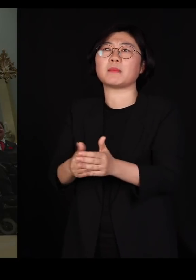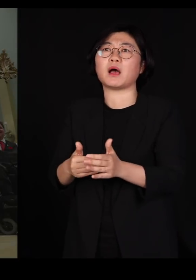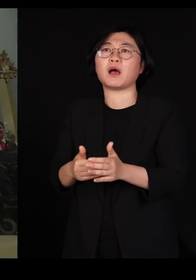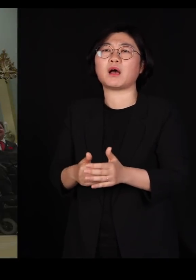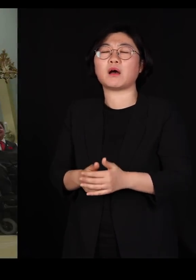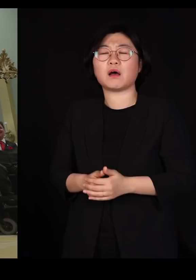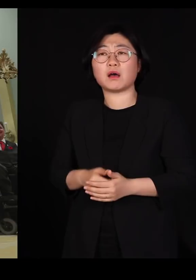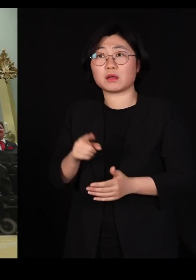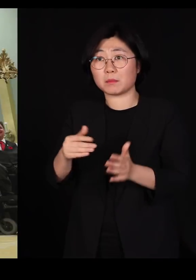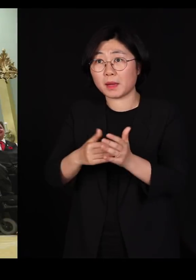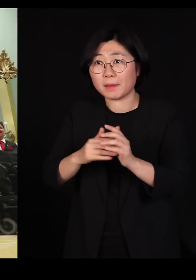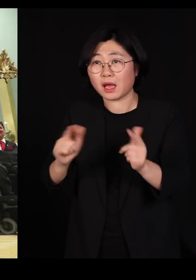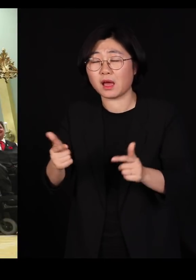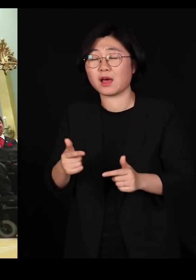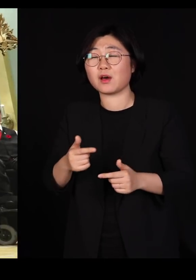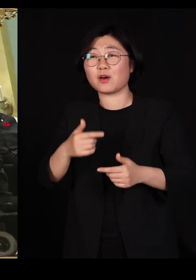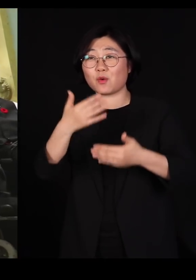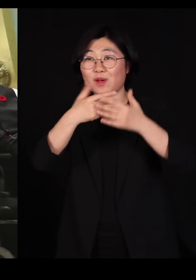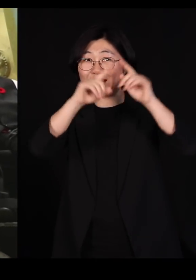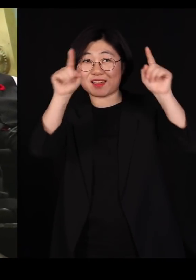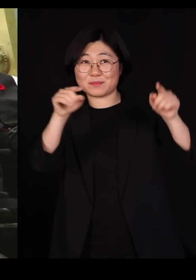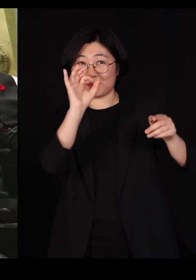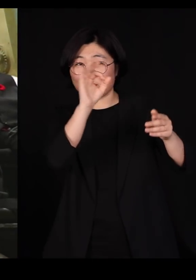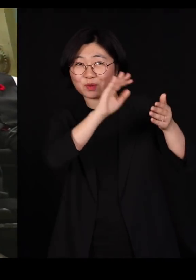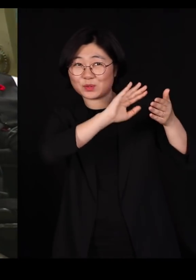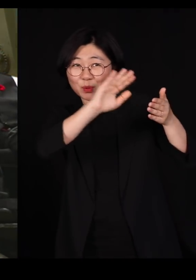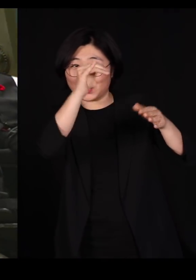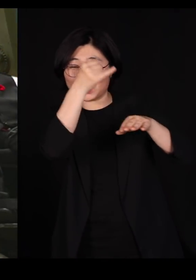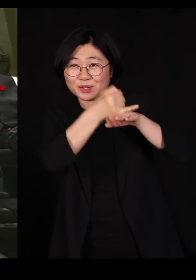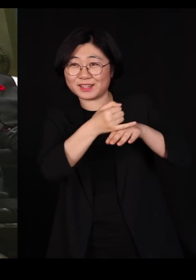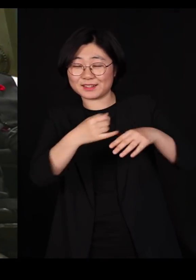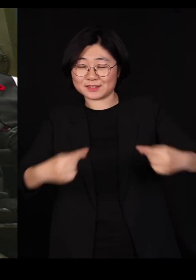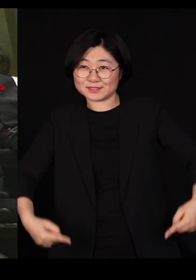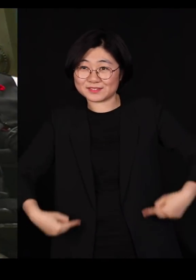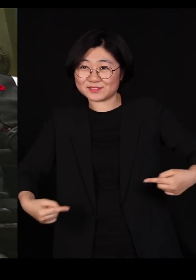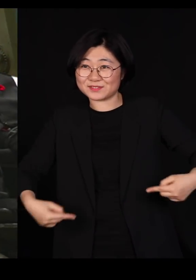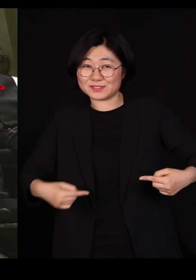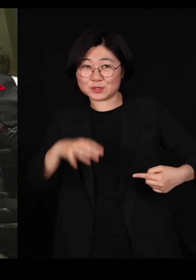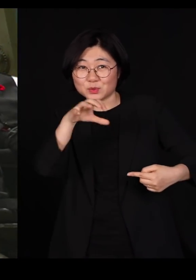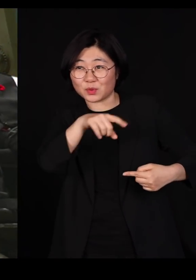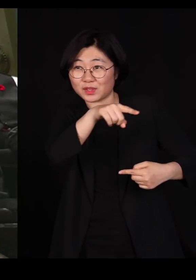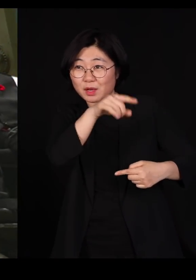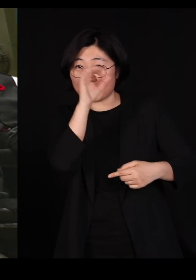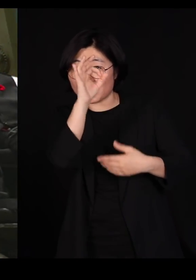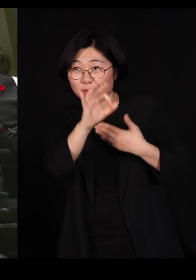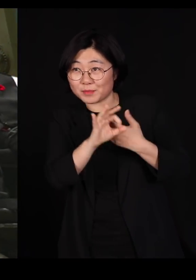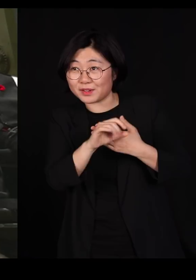저 화면에 제일 끝쪽을 보시면 휠체어를 타고 계시는 분이 한 분 계십니다